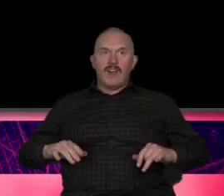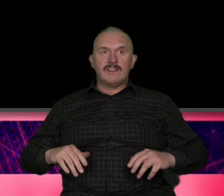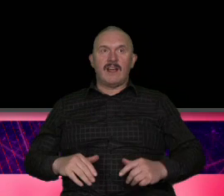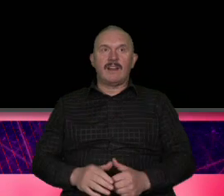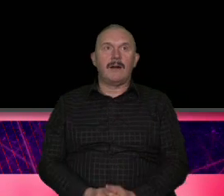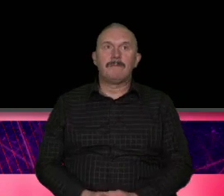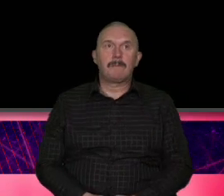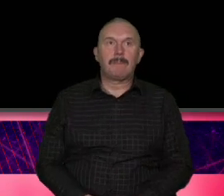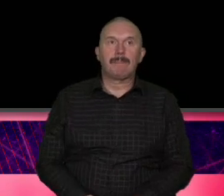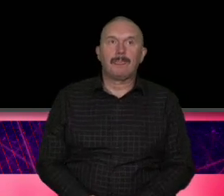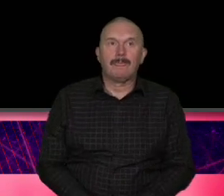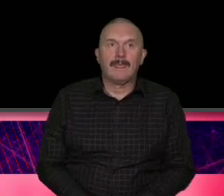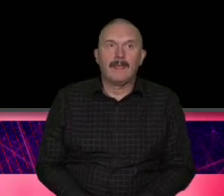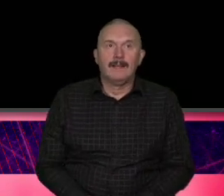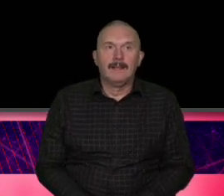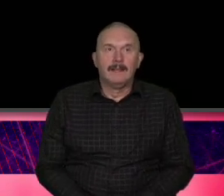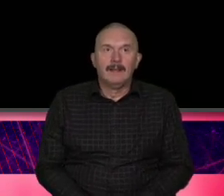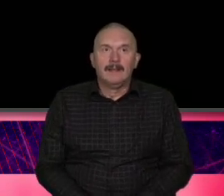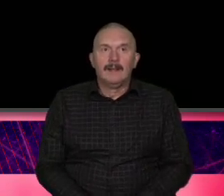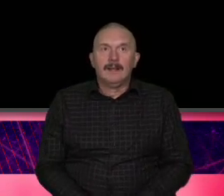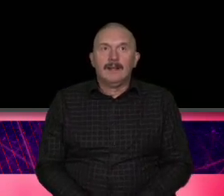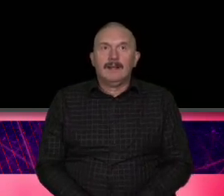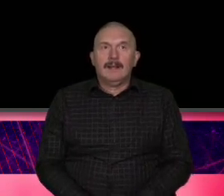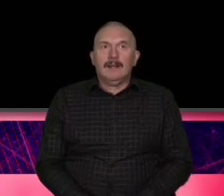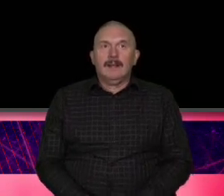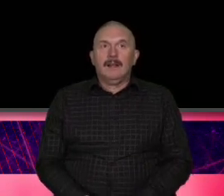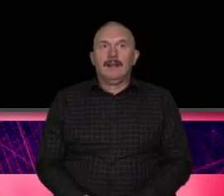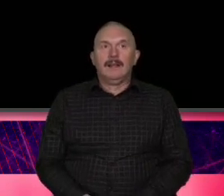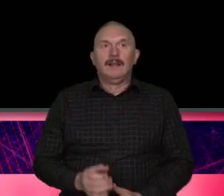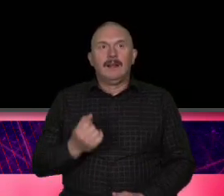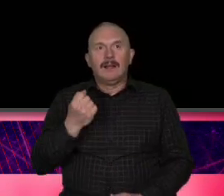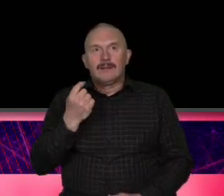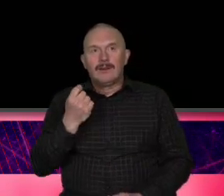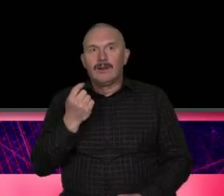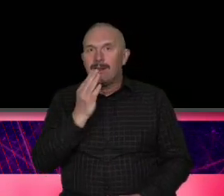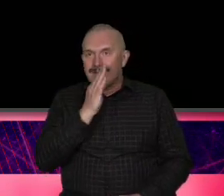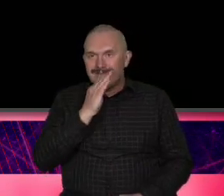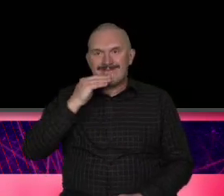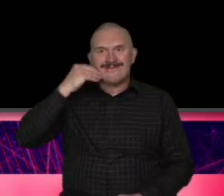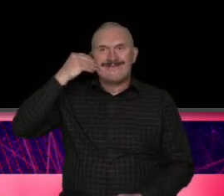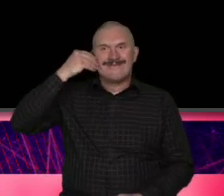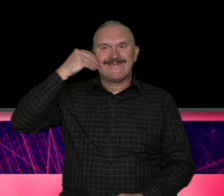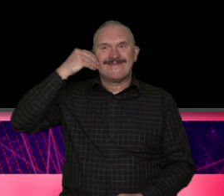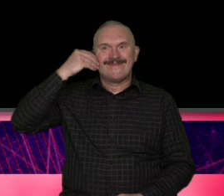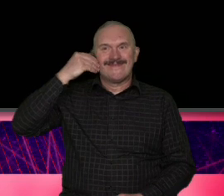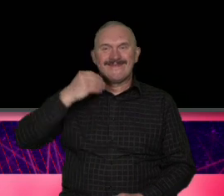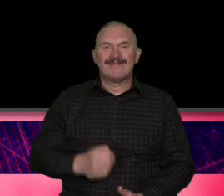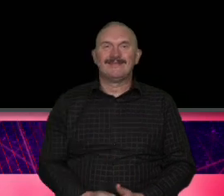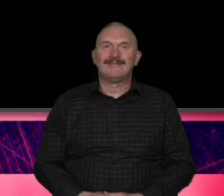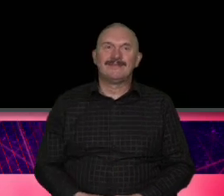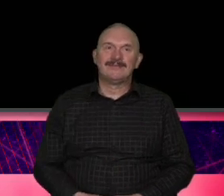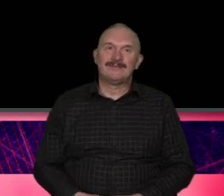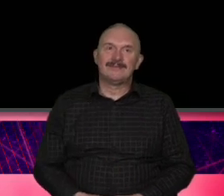było może trochę z uśmiechem i to już jest nie szukanie